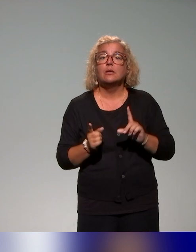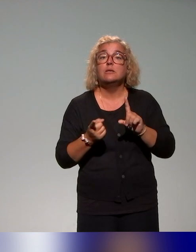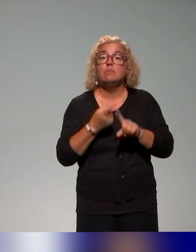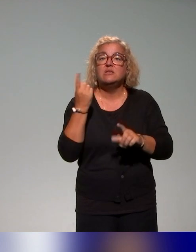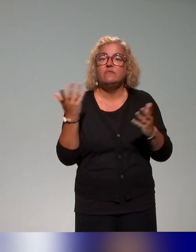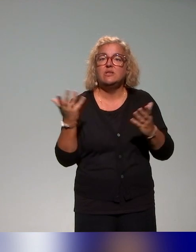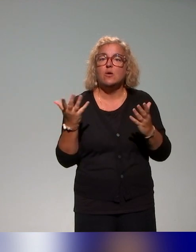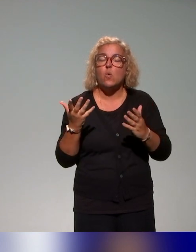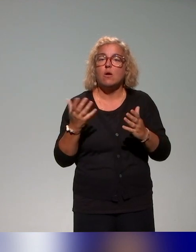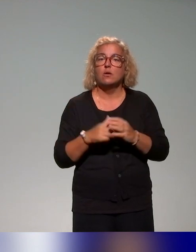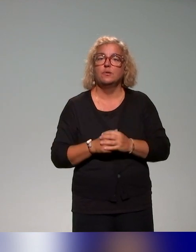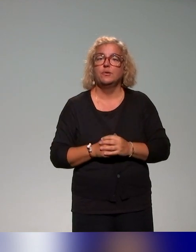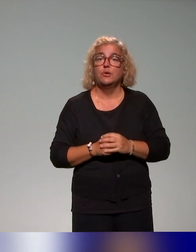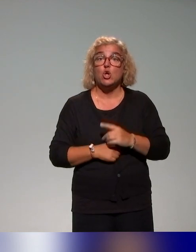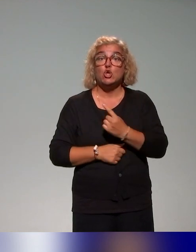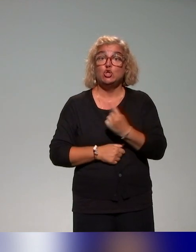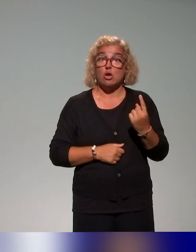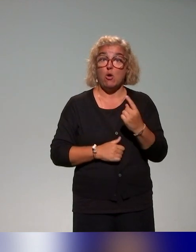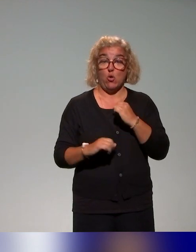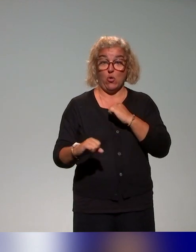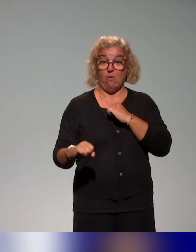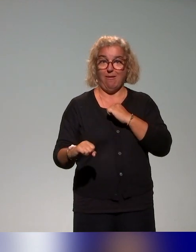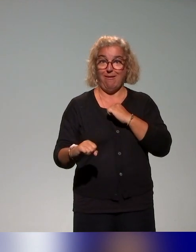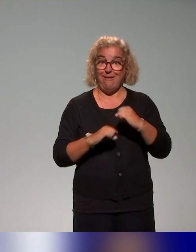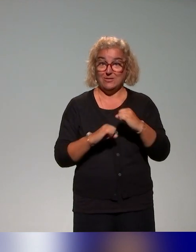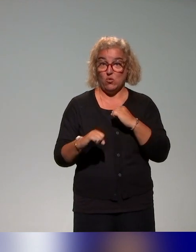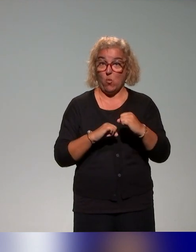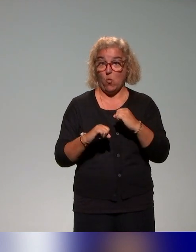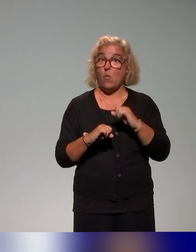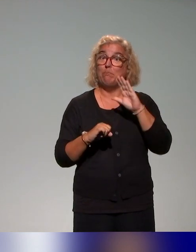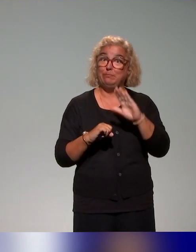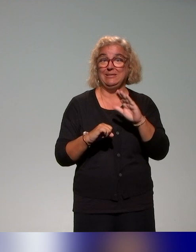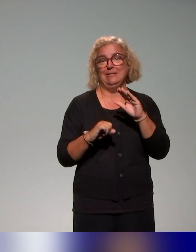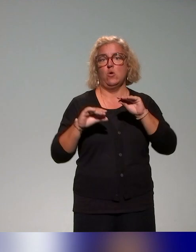dans notre recensement, les actions qui concernent l'enseignement supérieur, parce qu'effectivement,